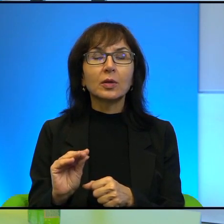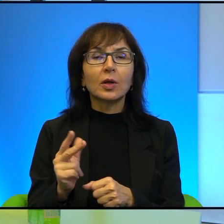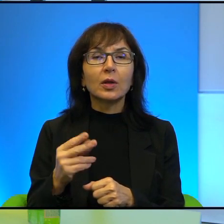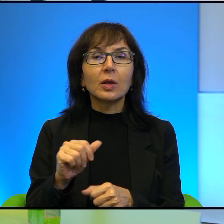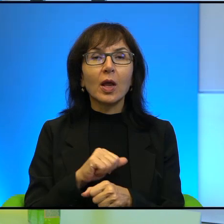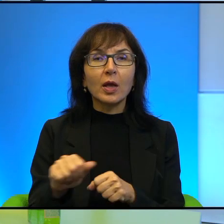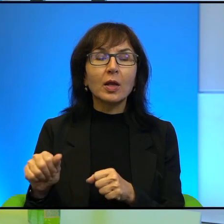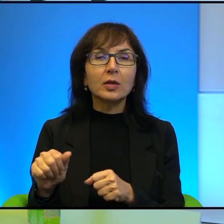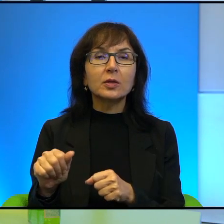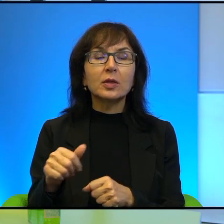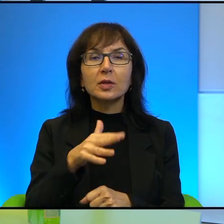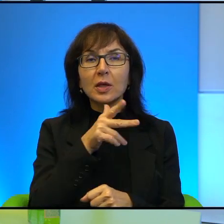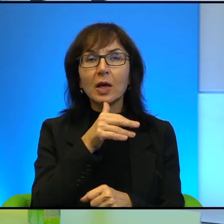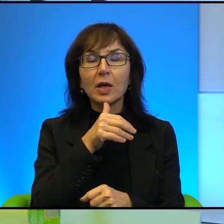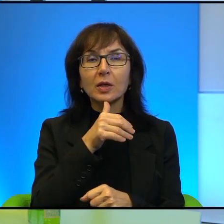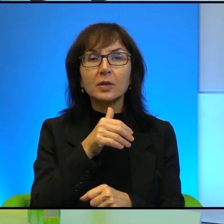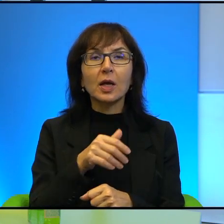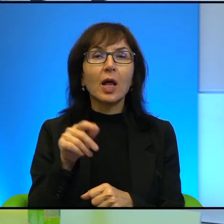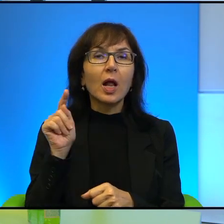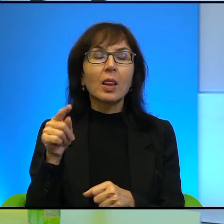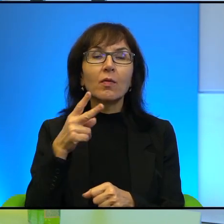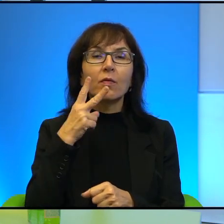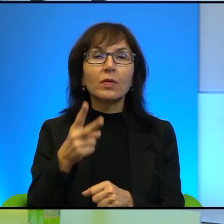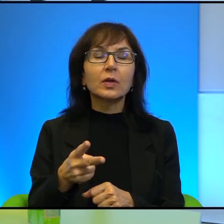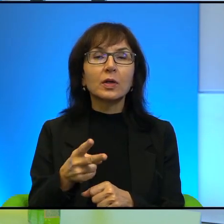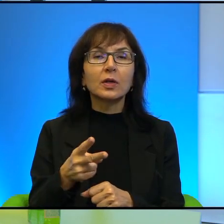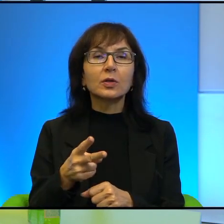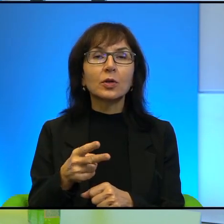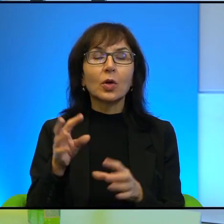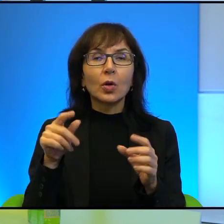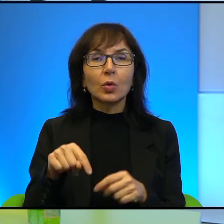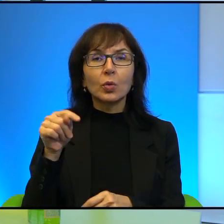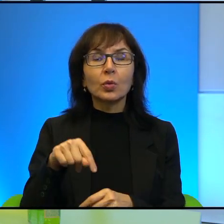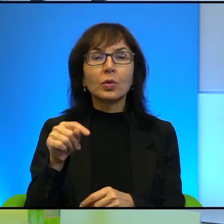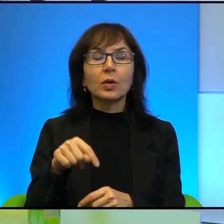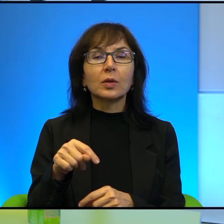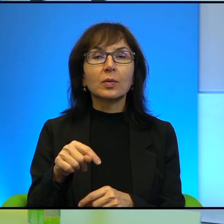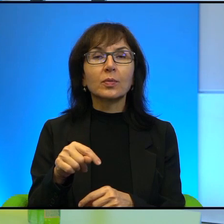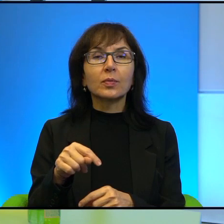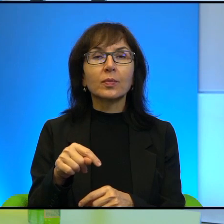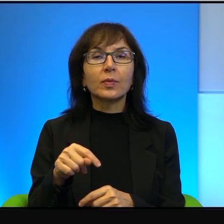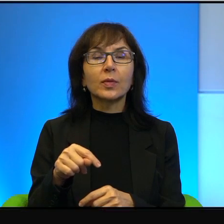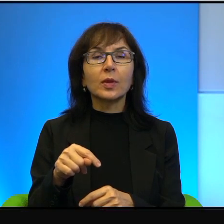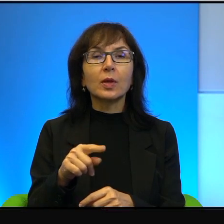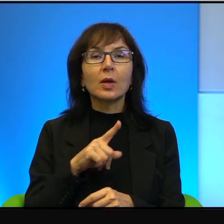Choć tam to bardzo wyraźnie widać, że tutaj religijna ortodoksja